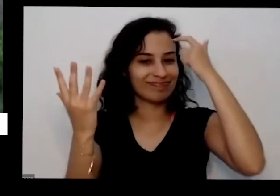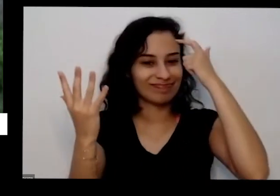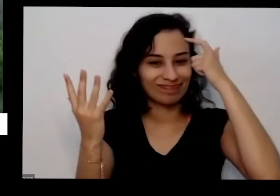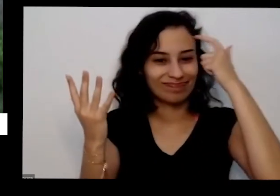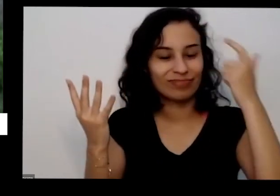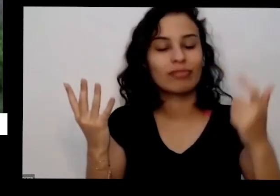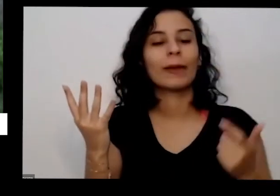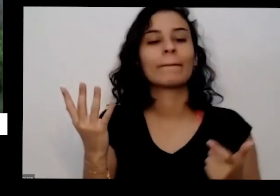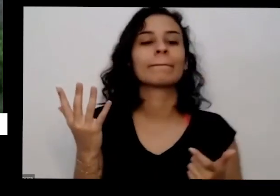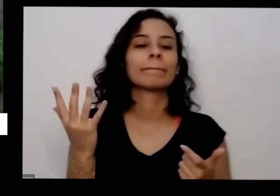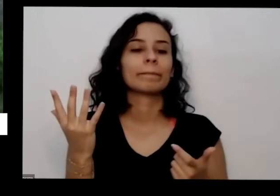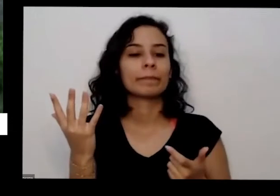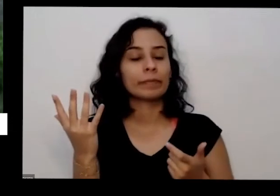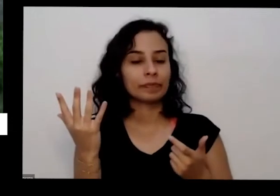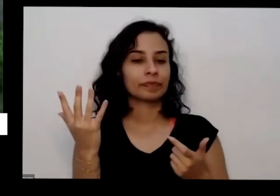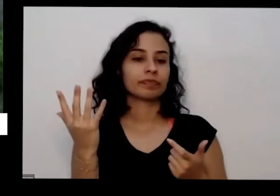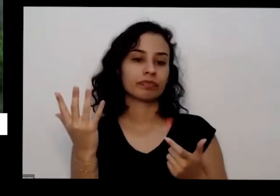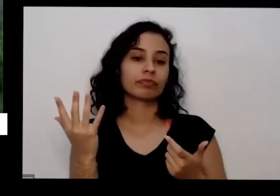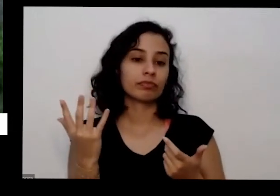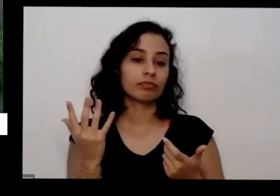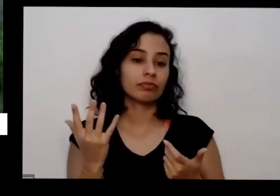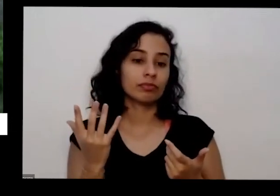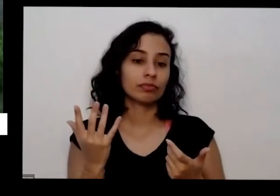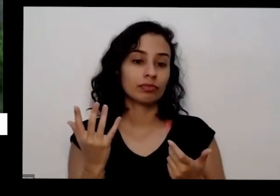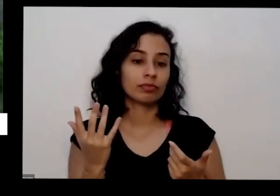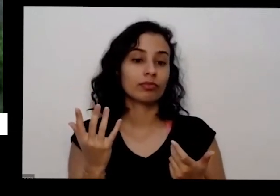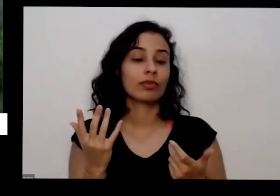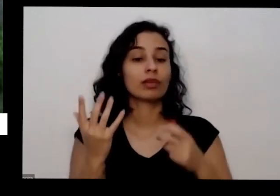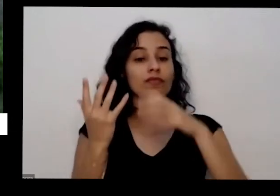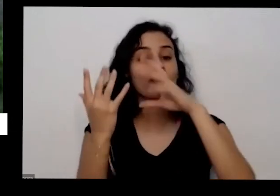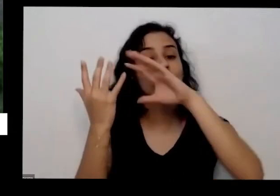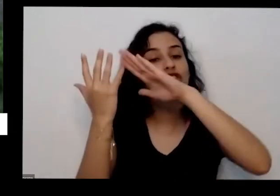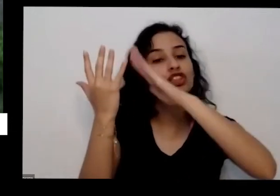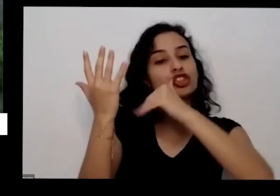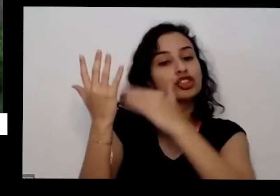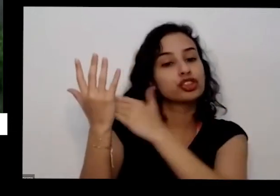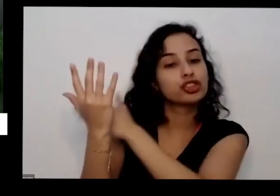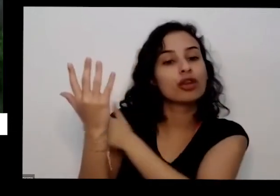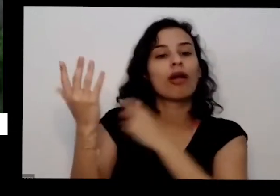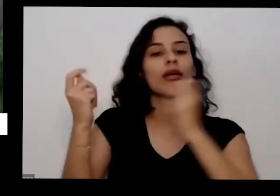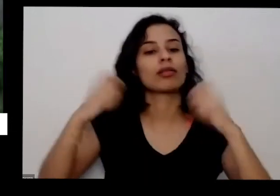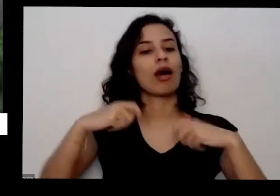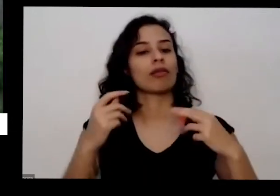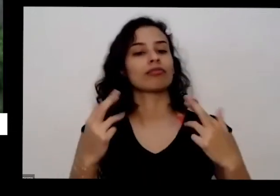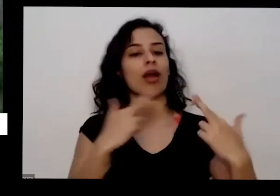responsabilidades né de levar meu cliente precisa colocar e vai dar uma nova Esplanada aqui ó